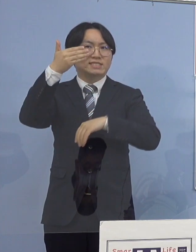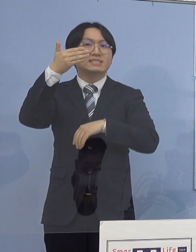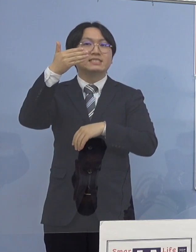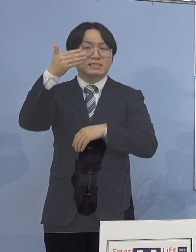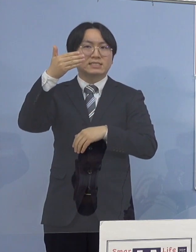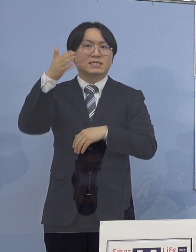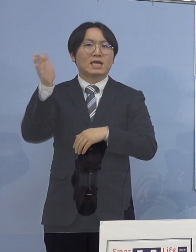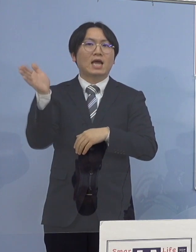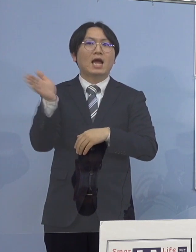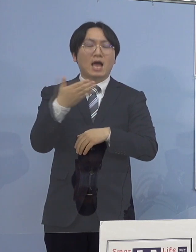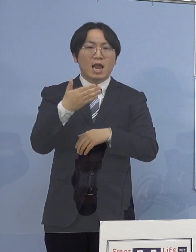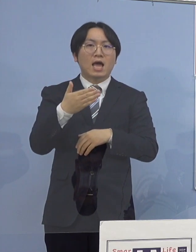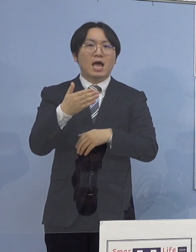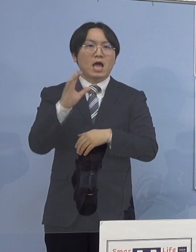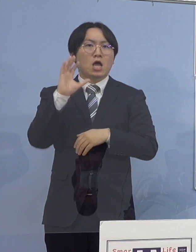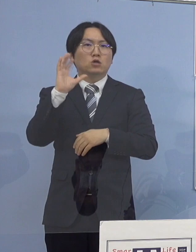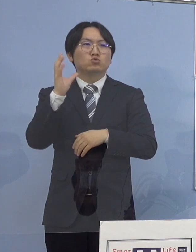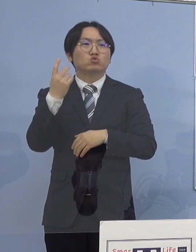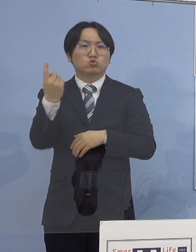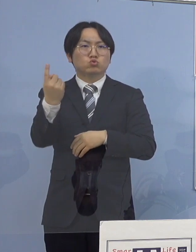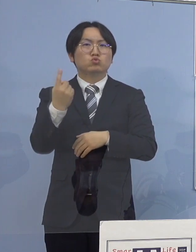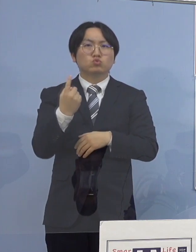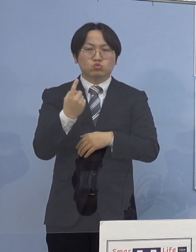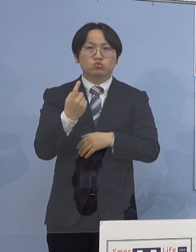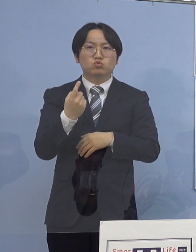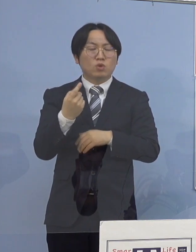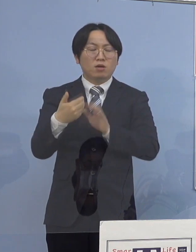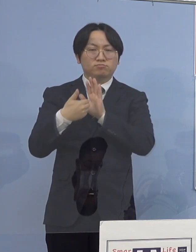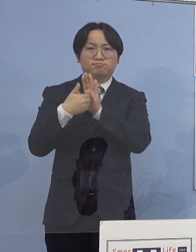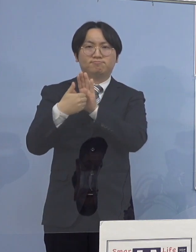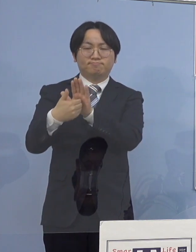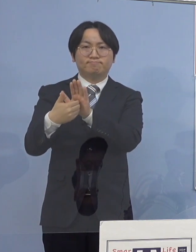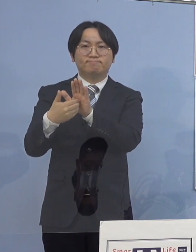（午後9時）から救急の 受入れを休止いたしております